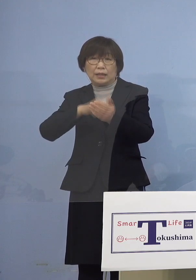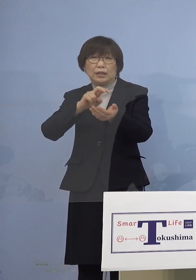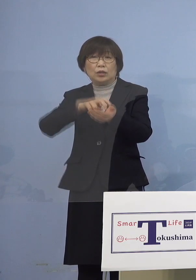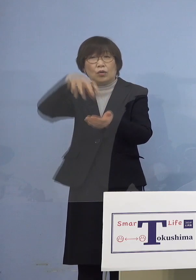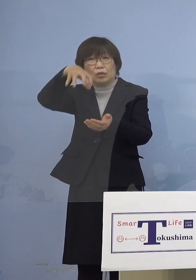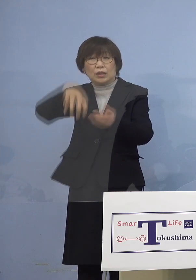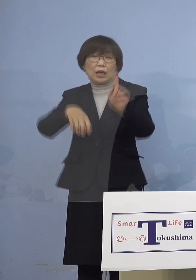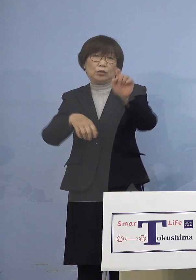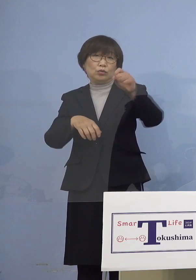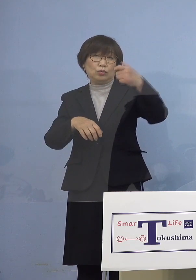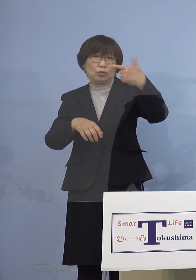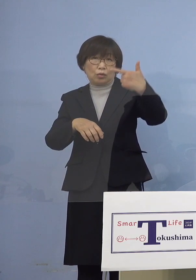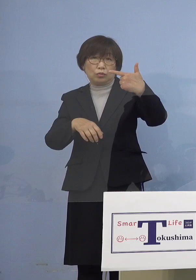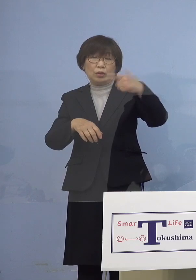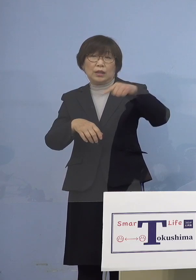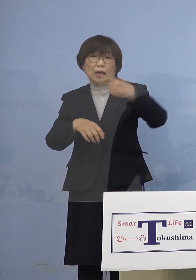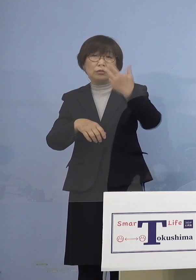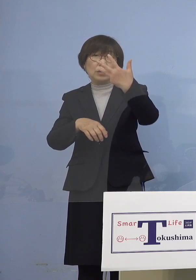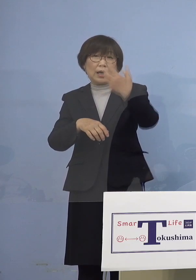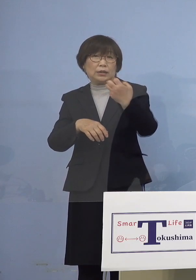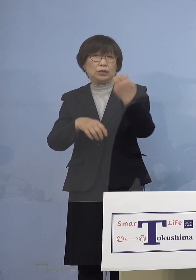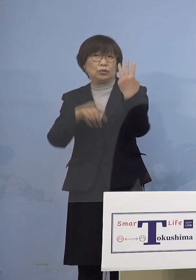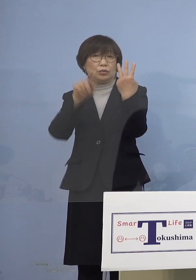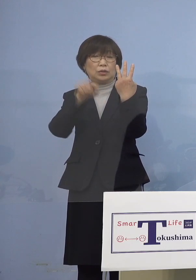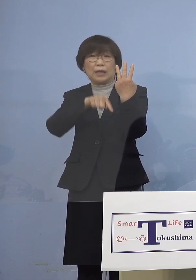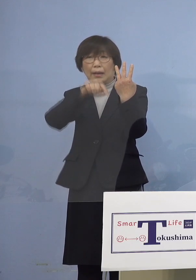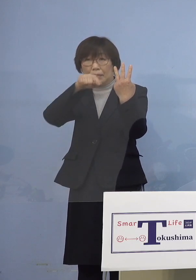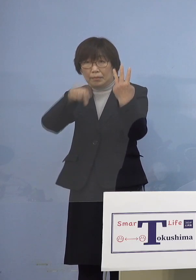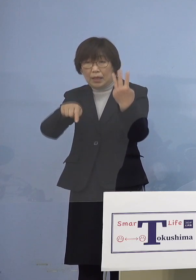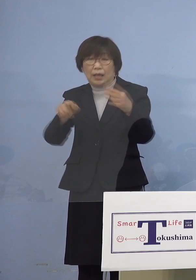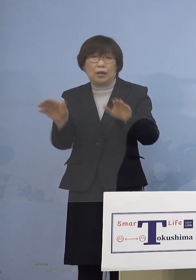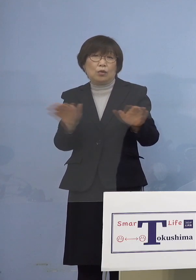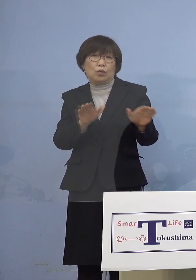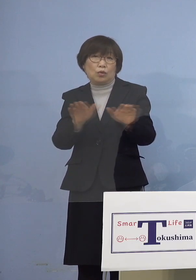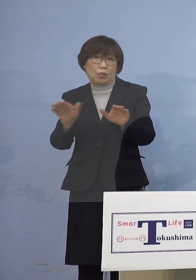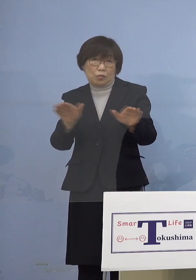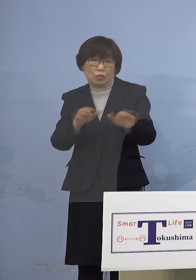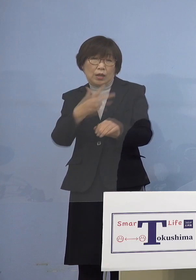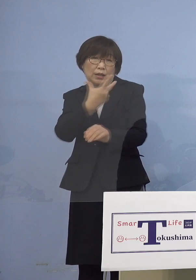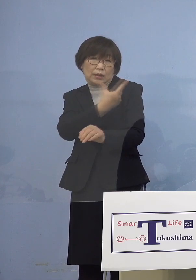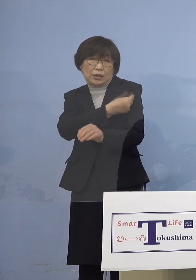183名の小児の方々が 接種を受けられました